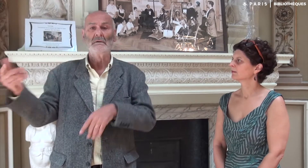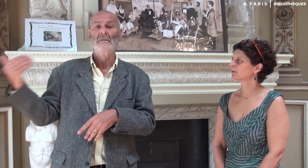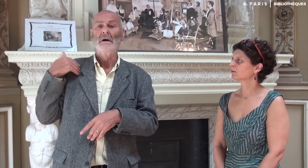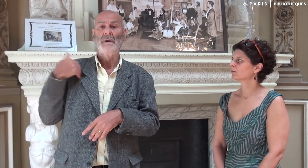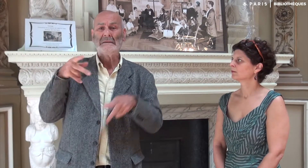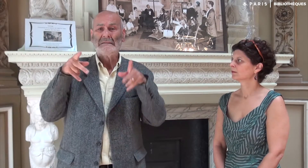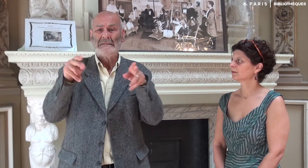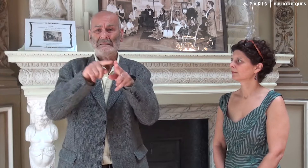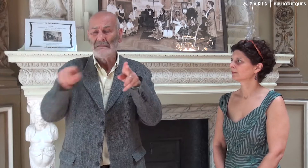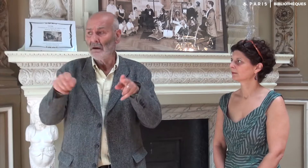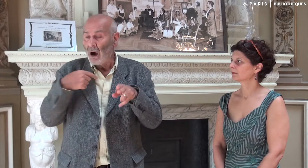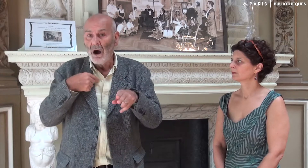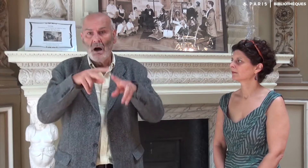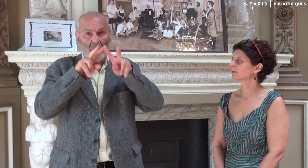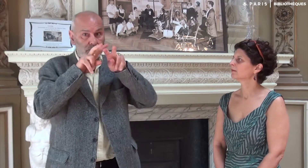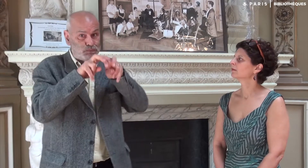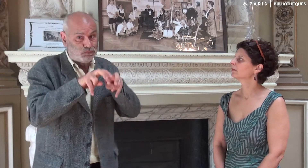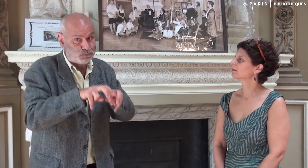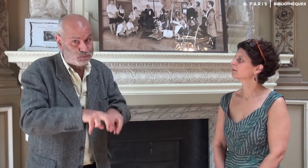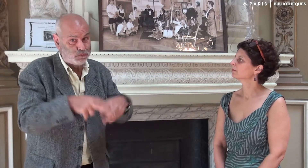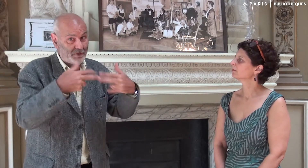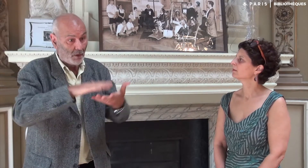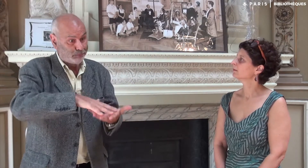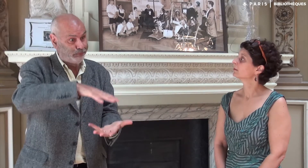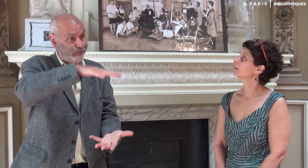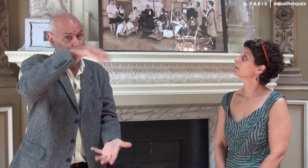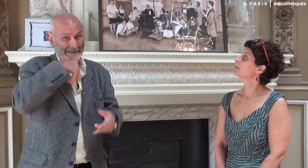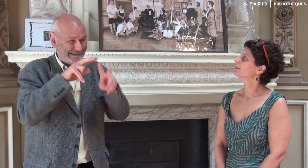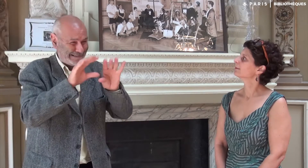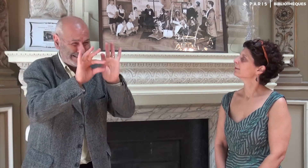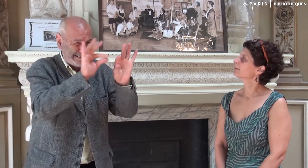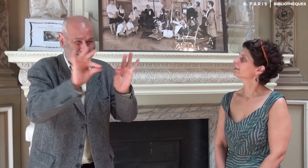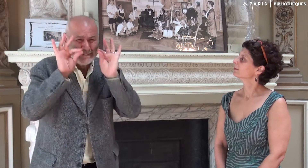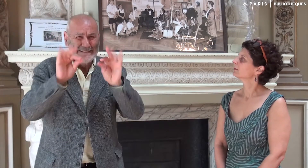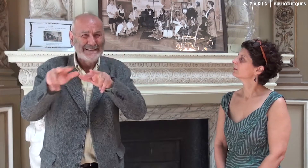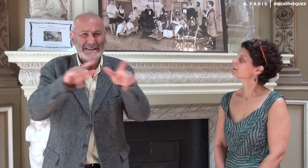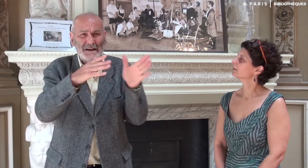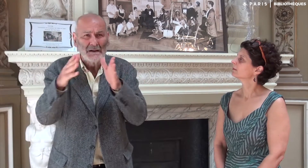Il fallait alors rechercher dans la masse des vidéos !